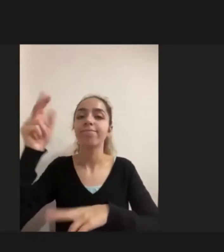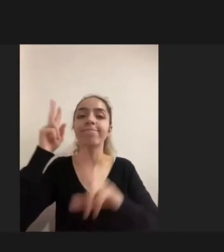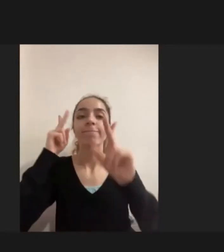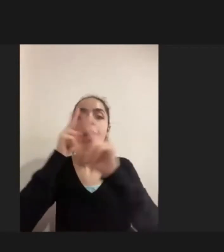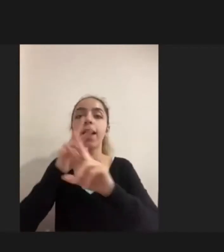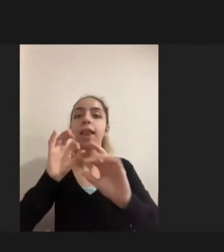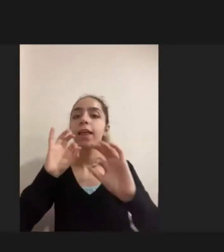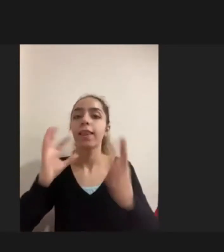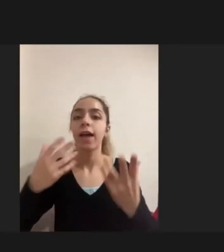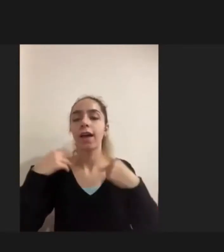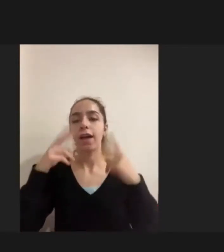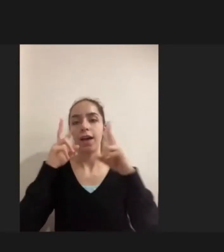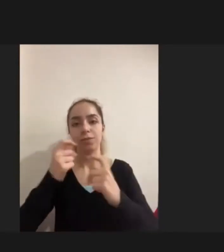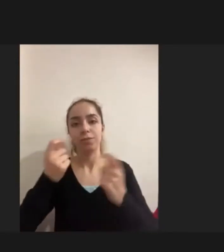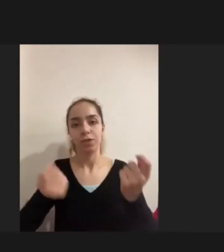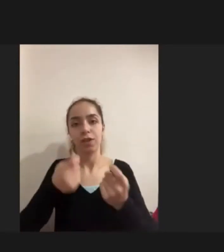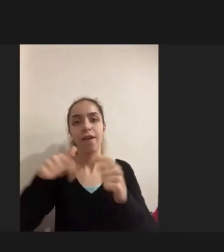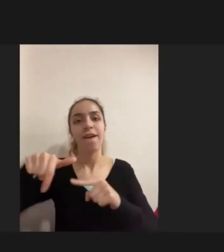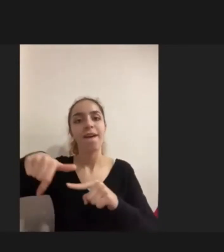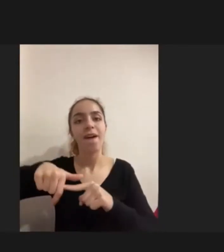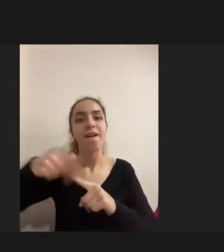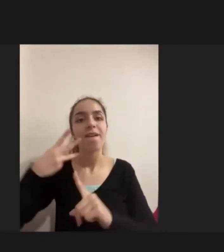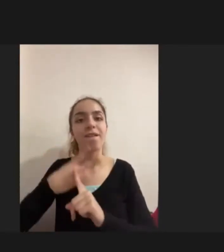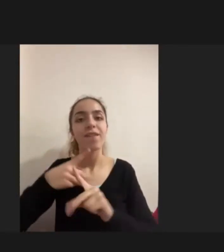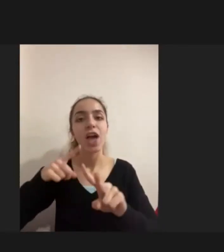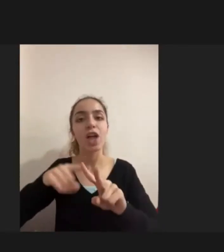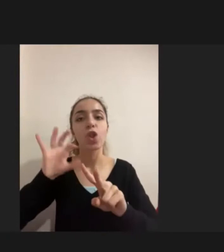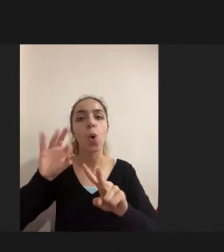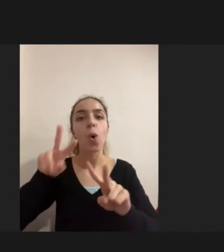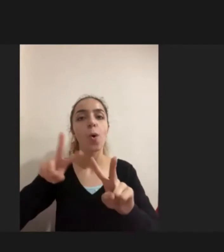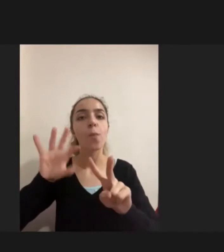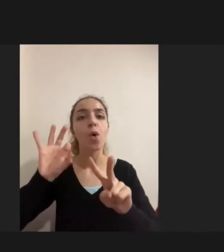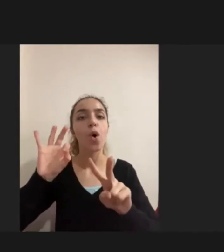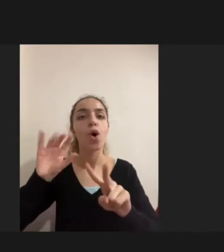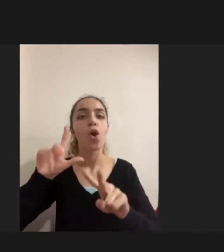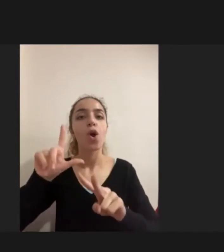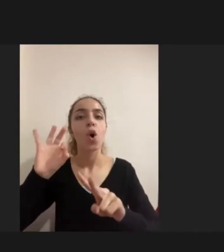Bir fenomenolojik araştırma yürüttüm. Fenomenolojik araştırma direkt deneyimlere odaklanan kişilerin